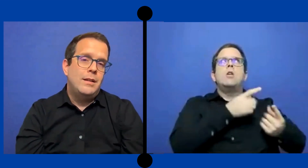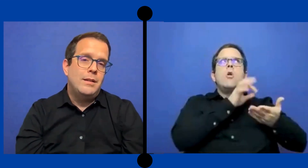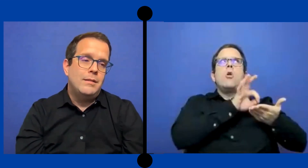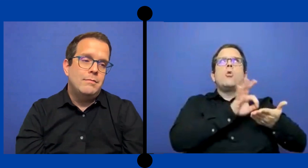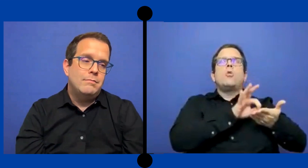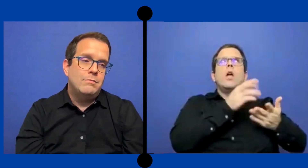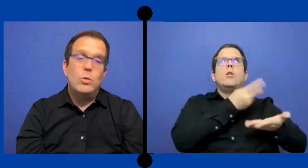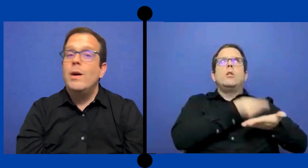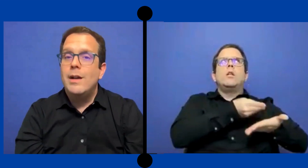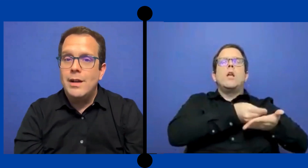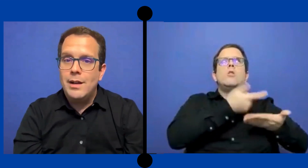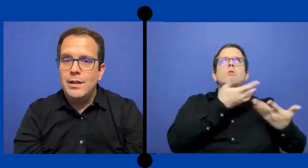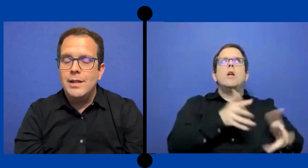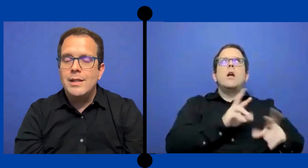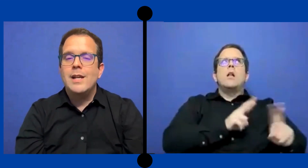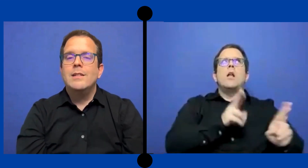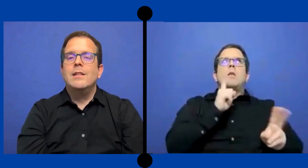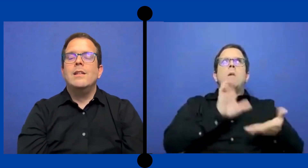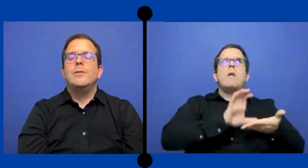No va a generar este dinero.